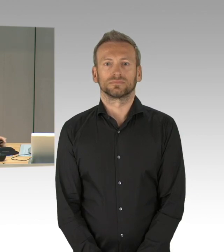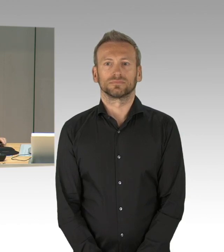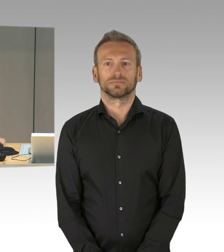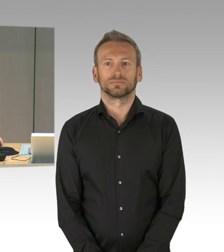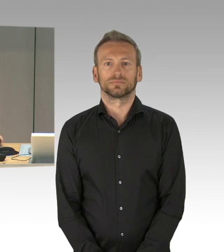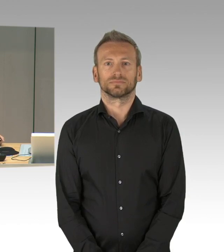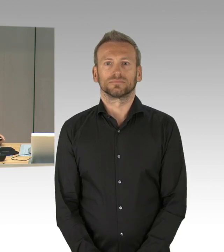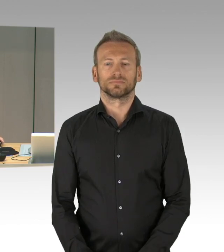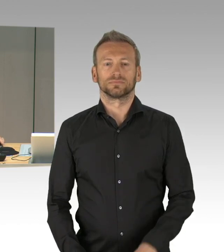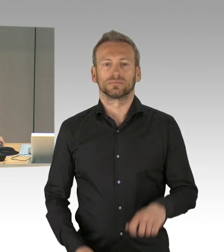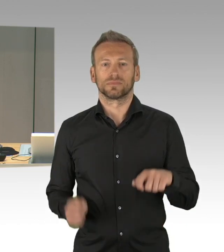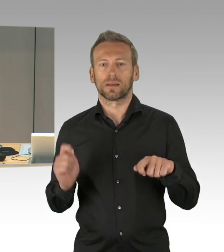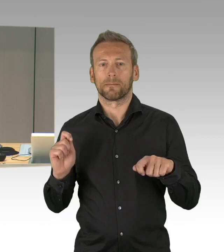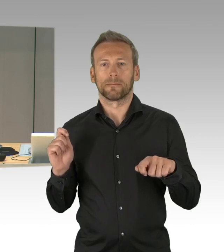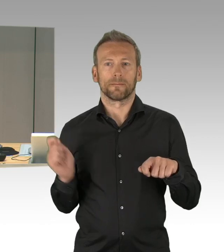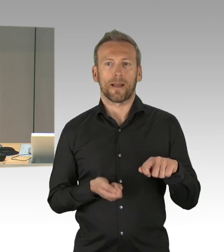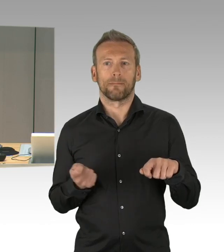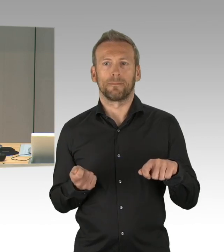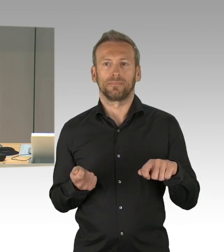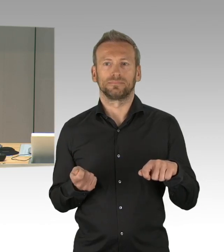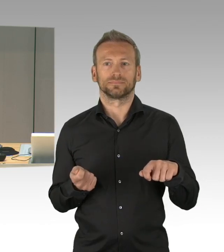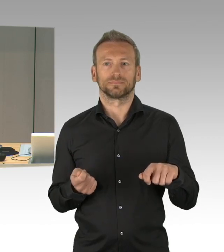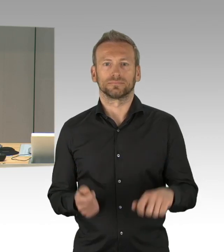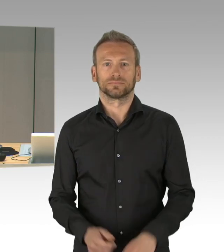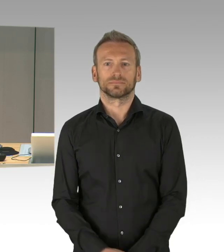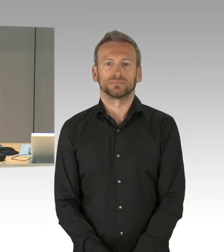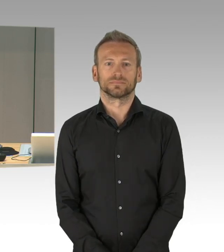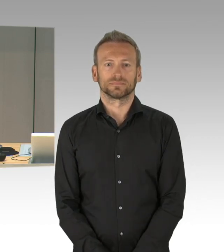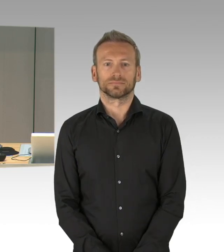(Präsidium) Meine sehr verehrten Damen und Herren,